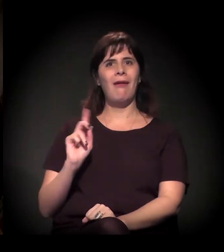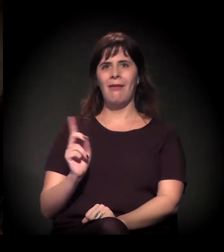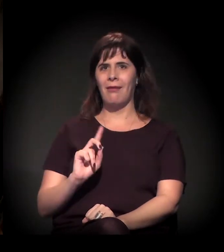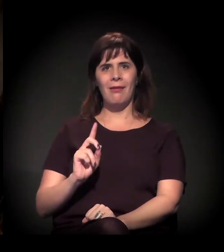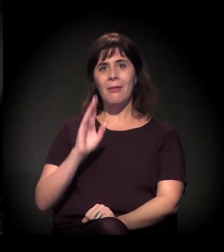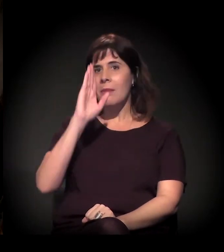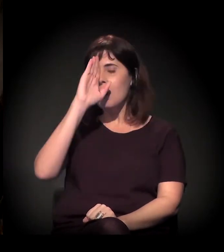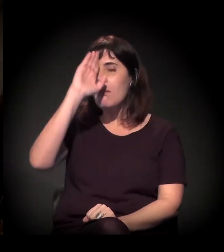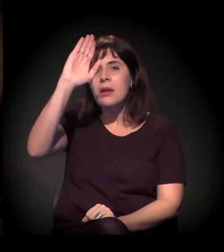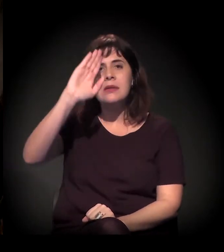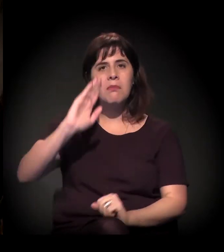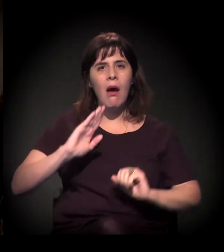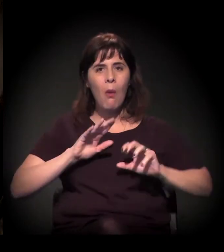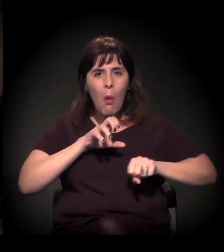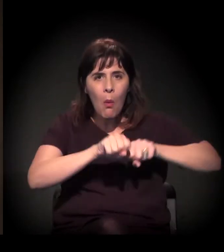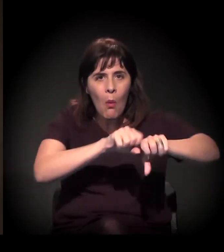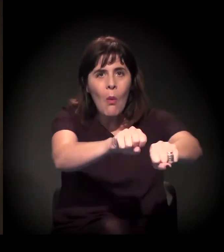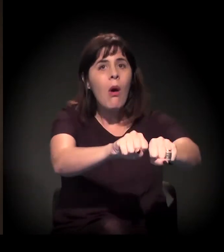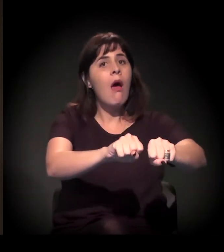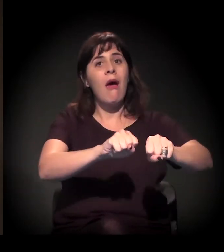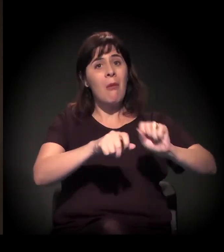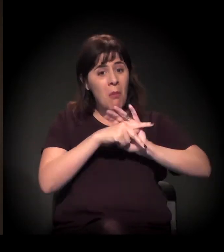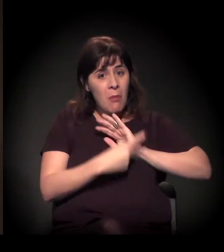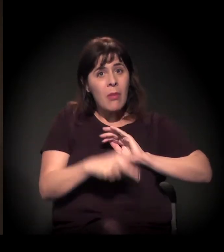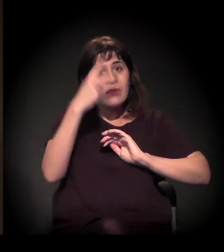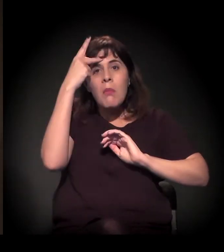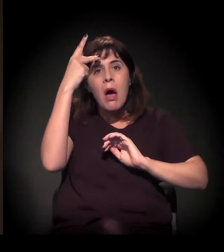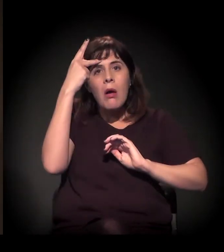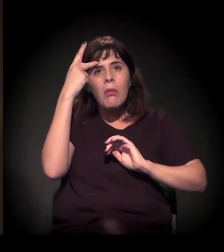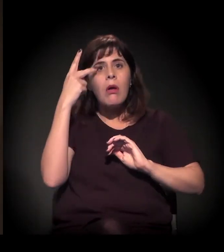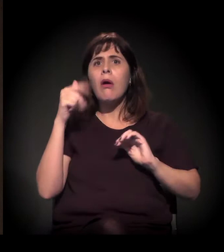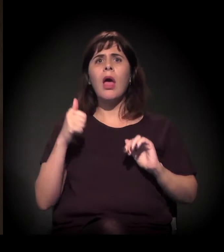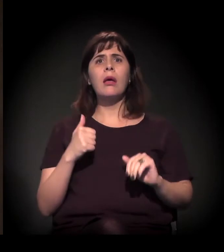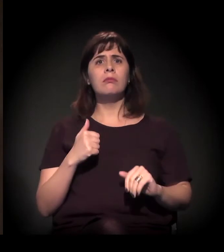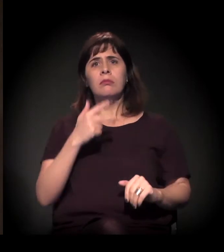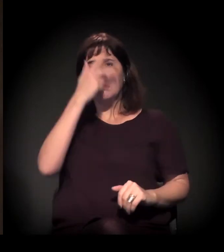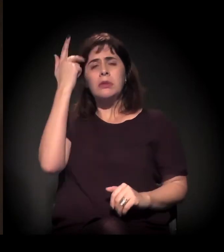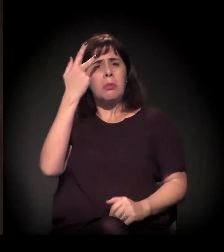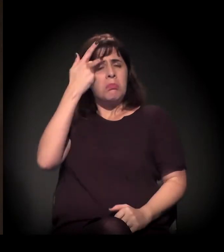A grande parte dos processos de ocupação na cidade de São Paulo é feita de forma espontânea...